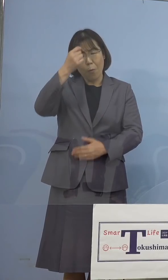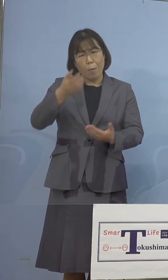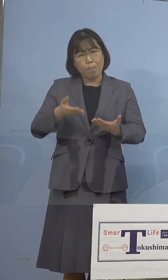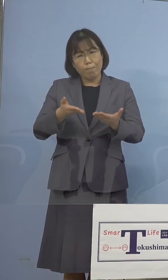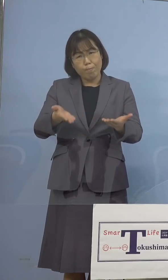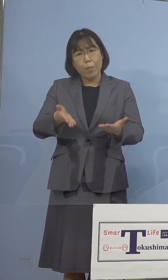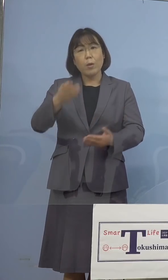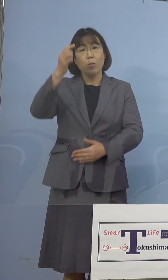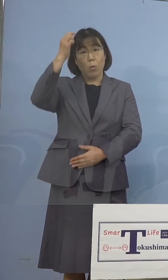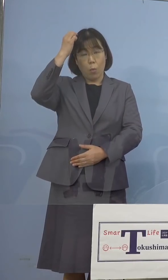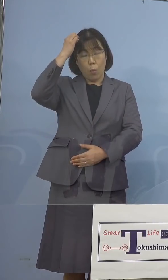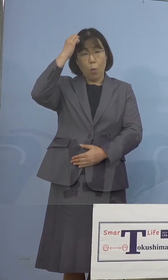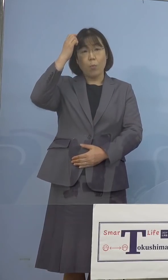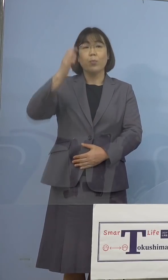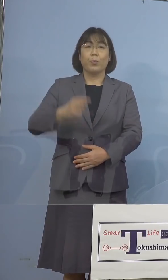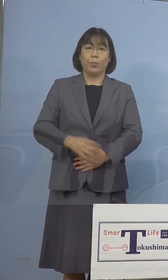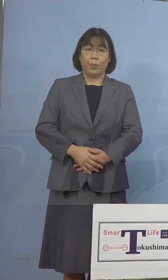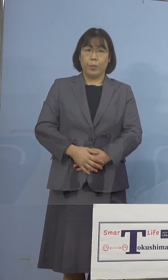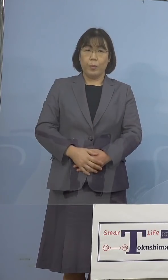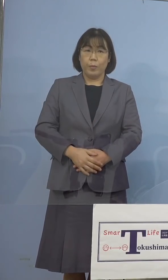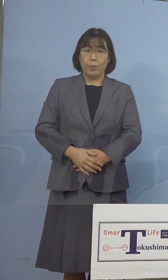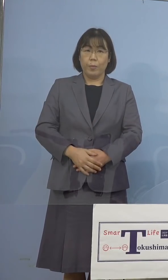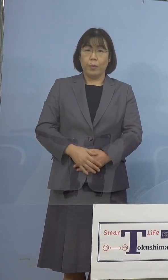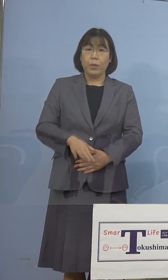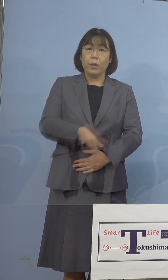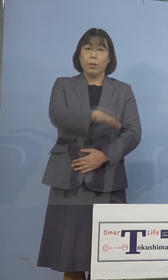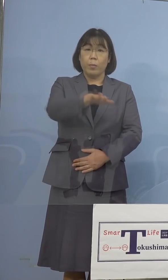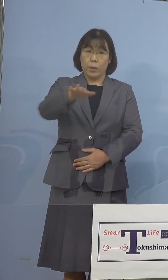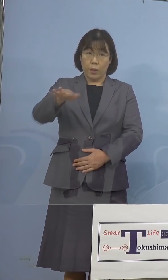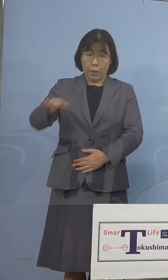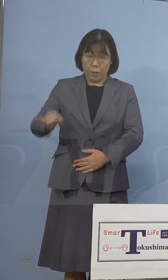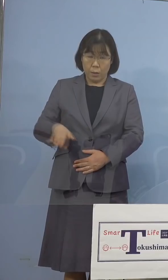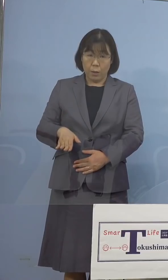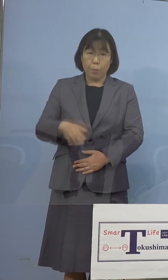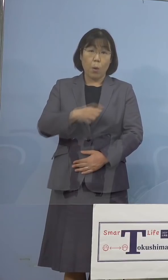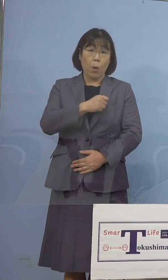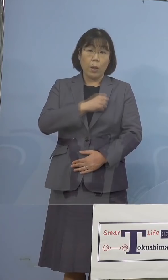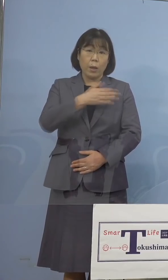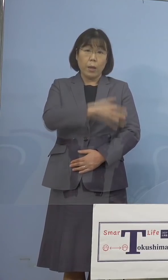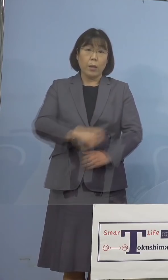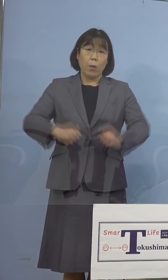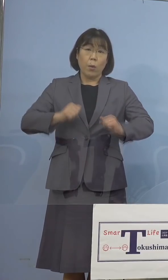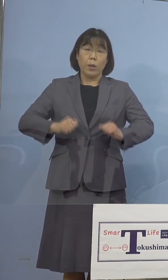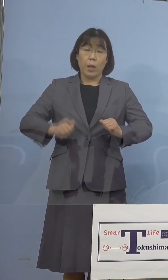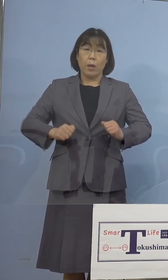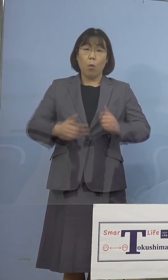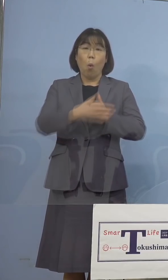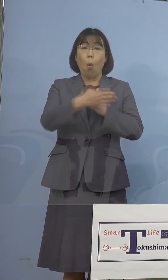ところでありますが、皆様方の命と 健康を守るためということで